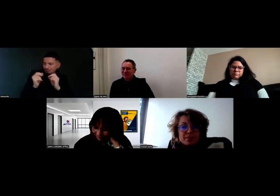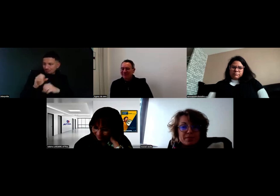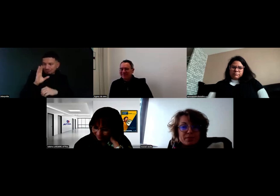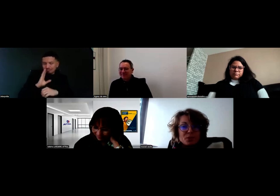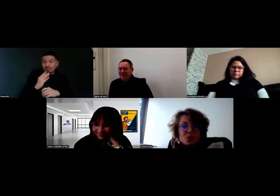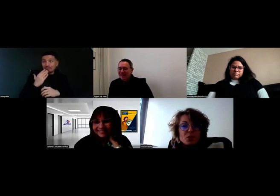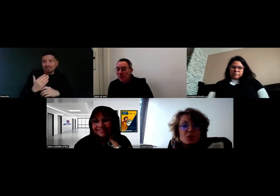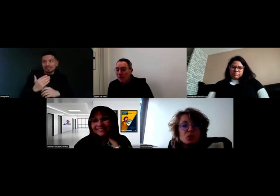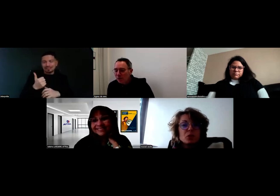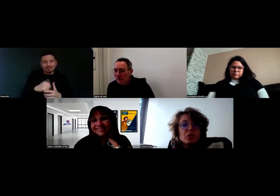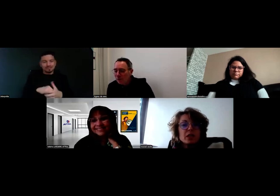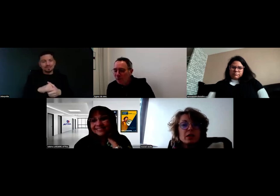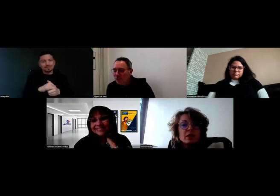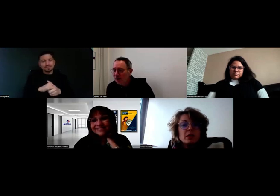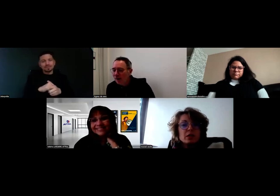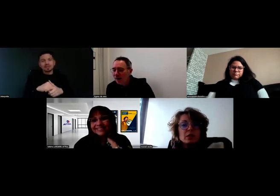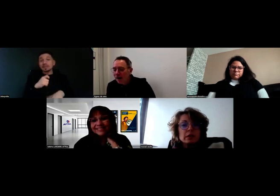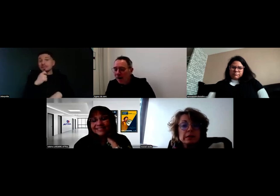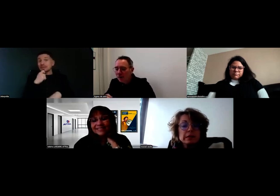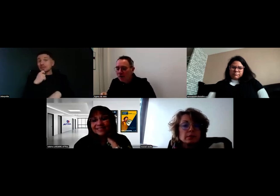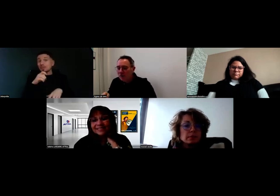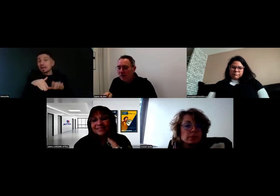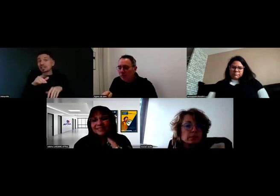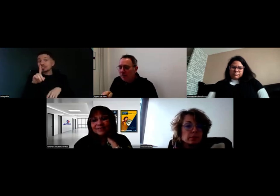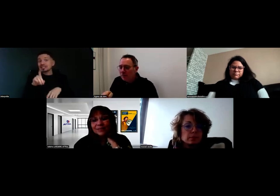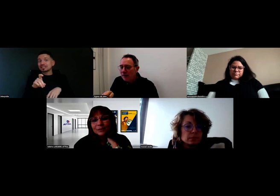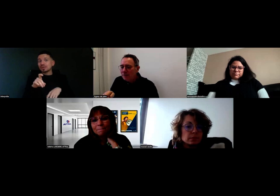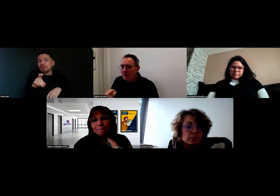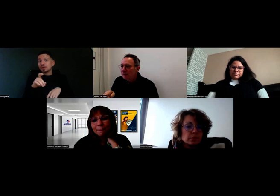Est-ce que le micro fonctionne ? Je vois qu'il est coupé pour l'instant.